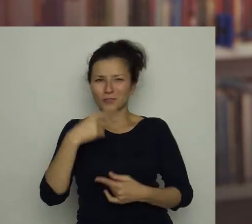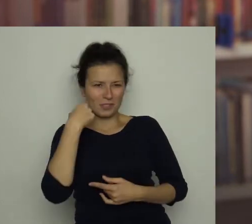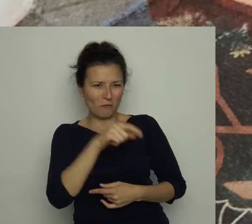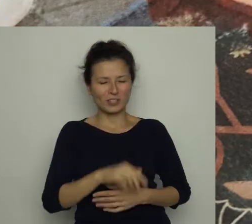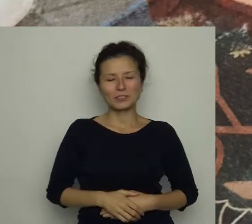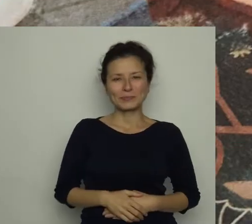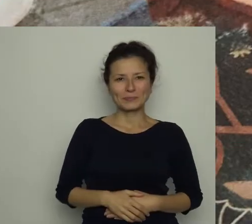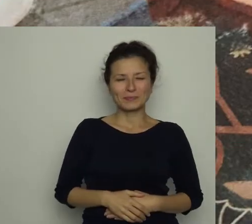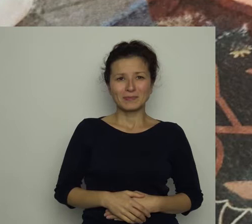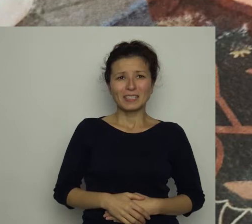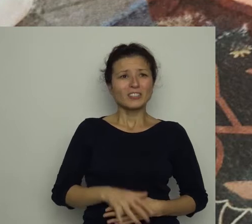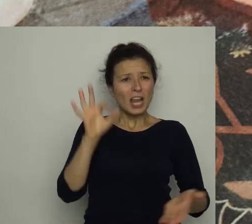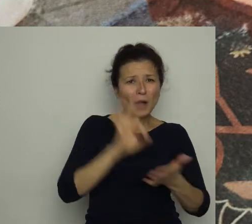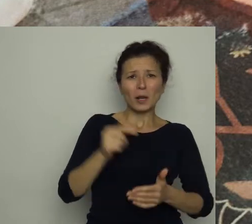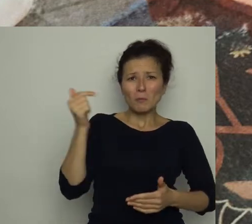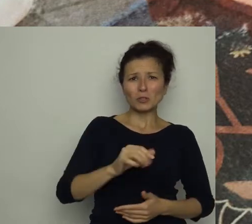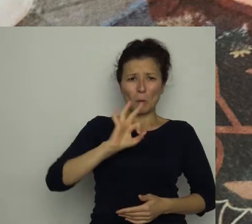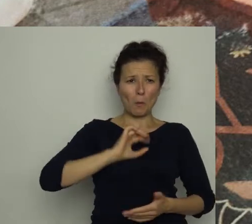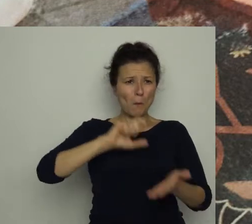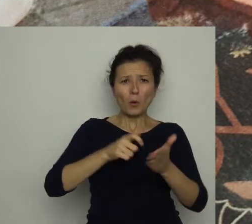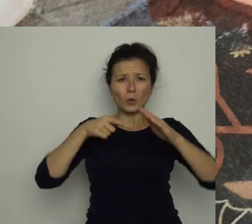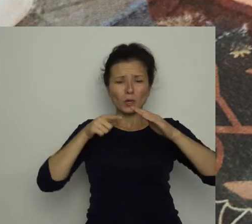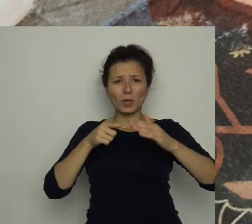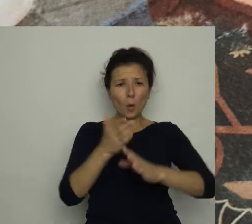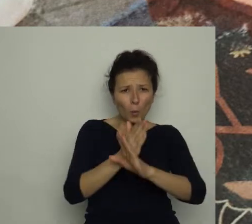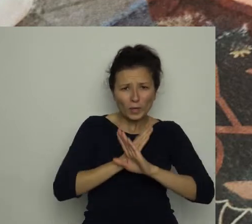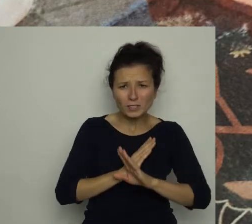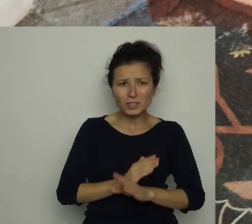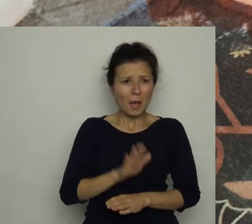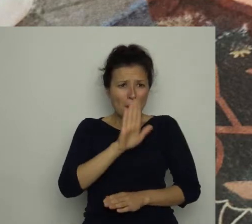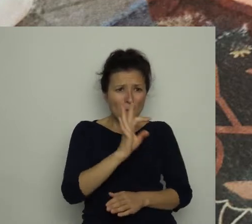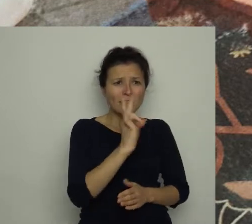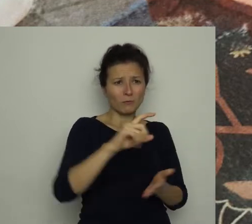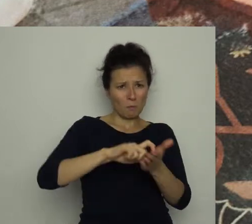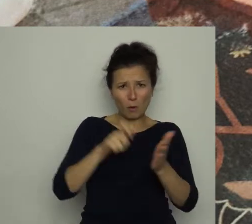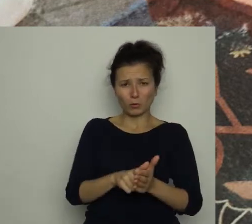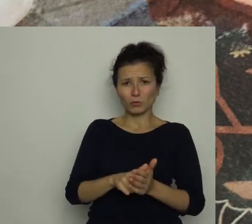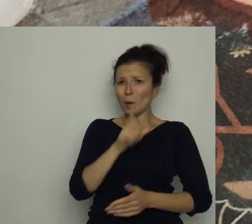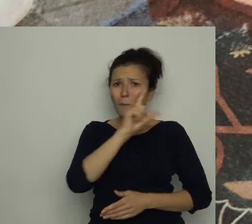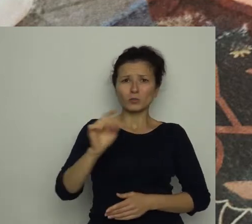Ale czy musiał ukryć się akurat u mnie?! Ma swój pokój, to niech się chowa u siebie!"